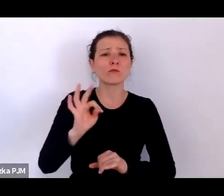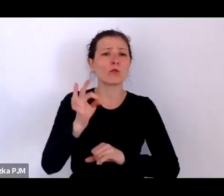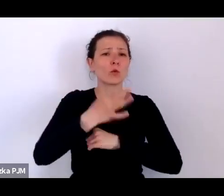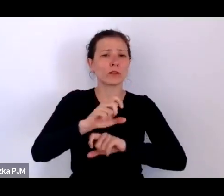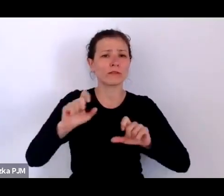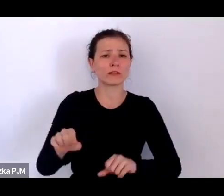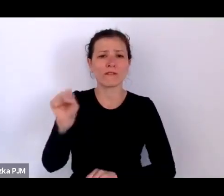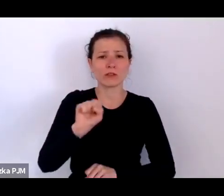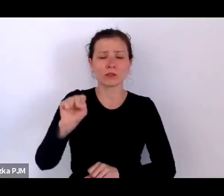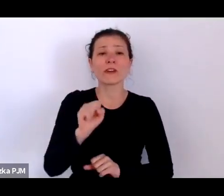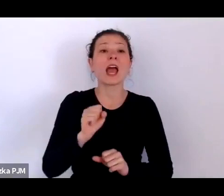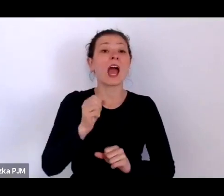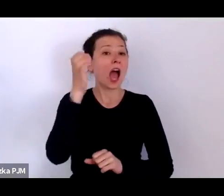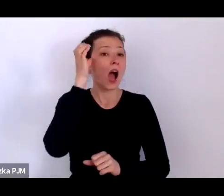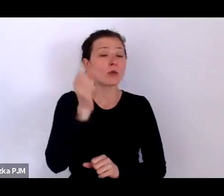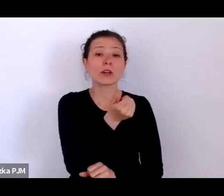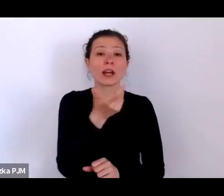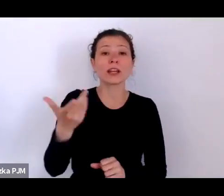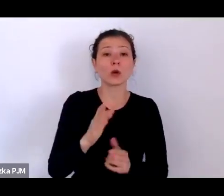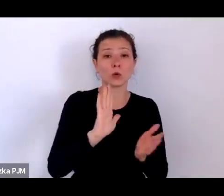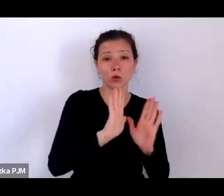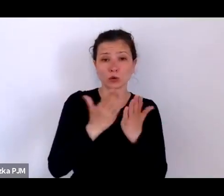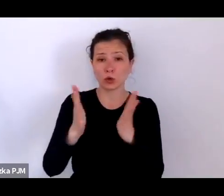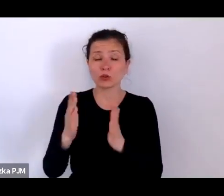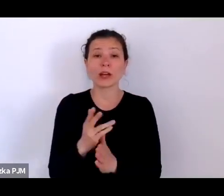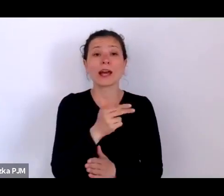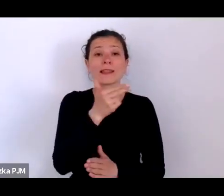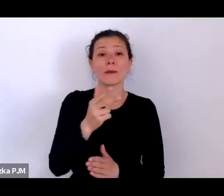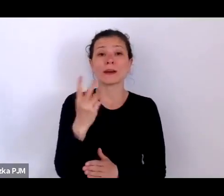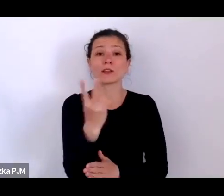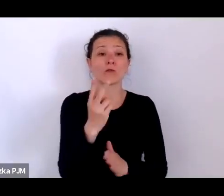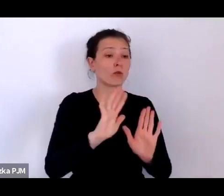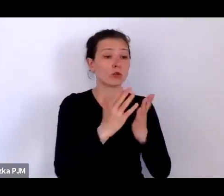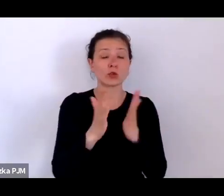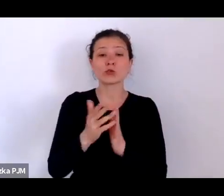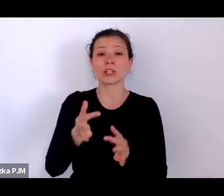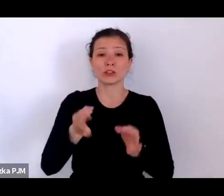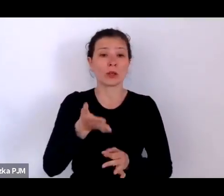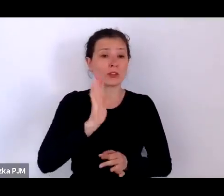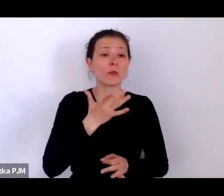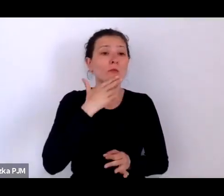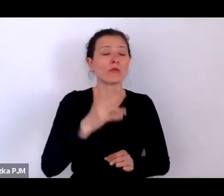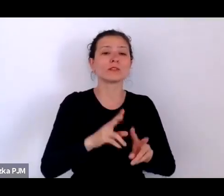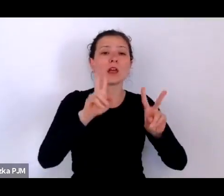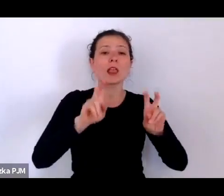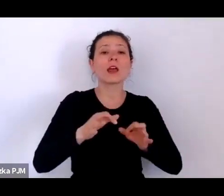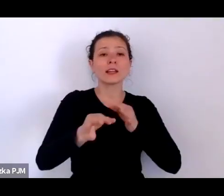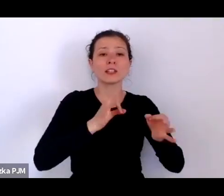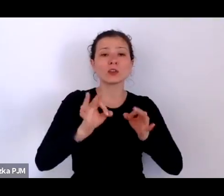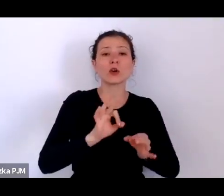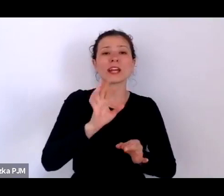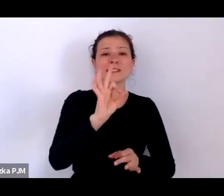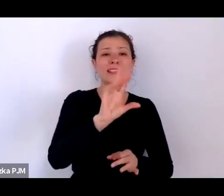o dwóch z nich będziemy dzisiaj mówić – „Historia słabych: reportaże i życie w dwudziestoleciu”